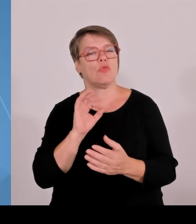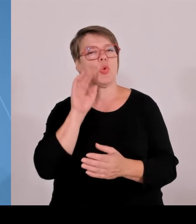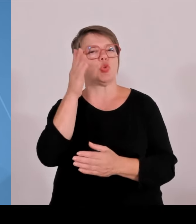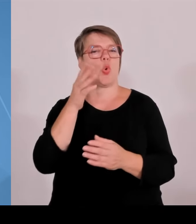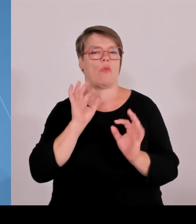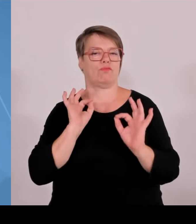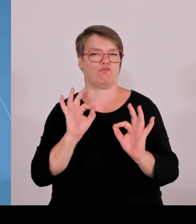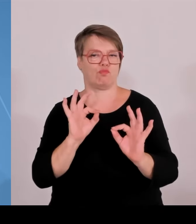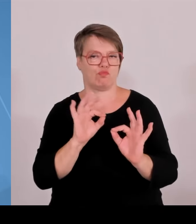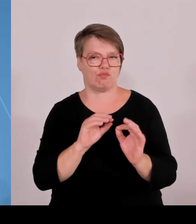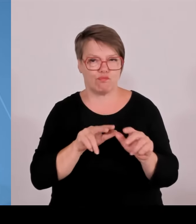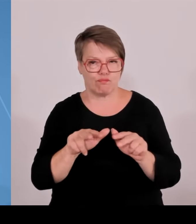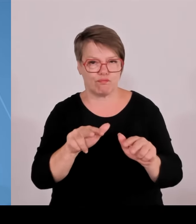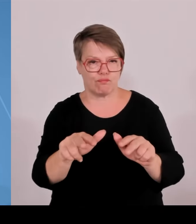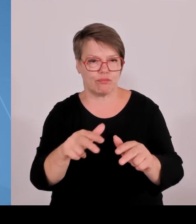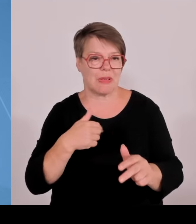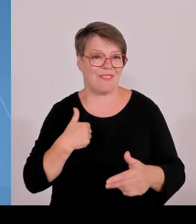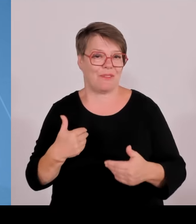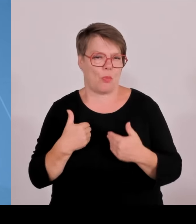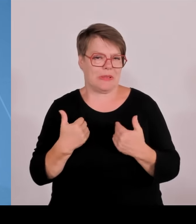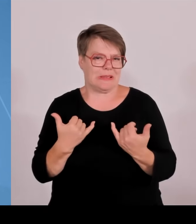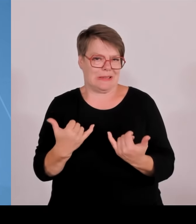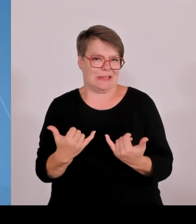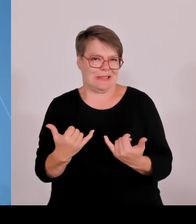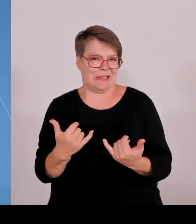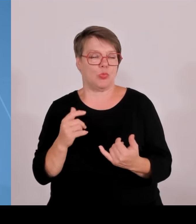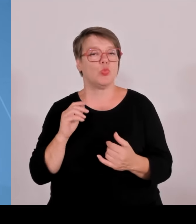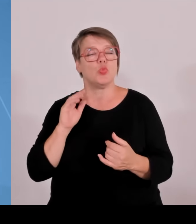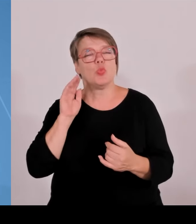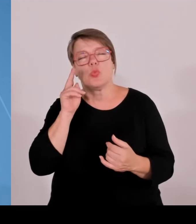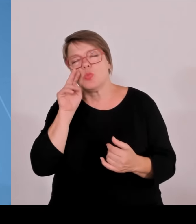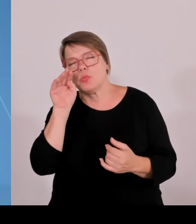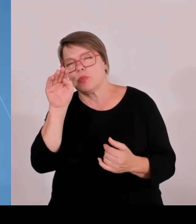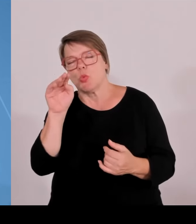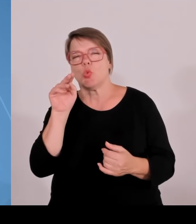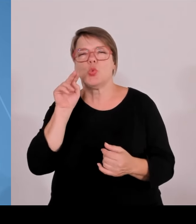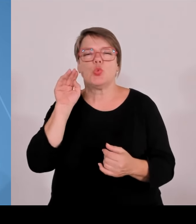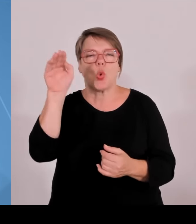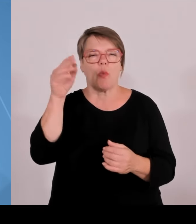nach oben. Wir haben weiterhin steigende Studierendenzahlen und sind damit auch sehr attraktiv, wenn es um die